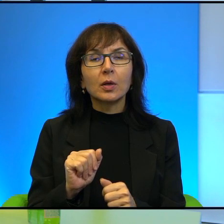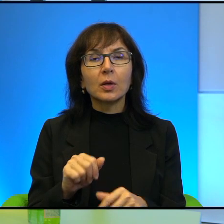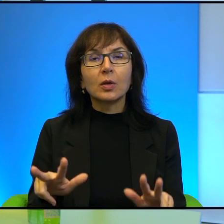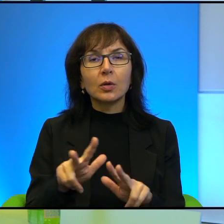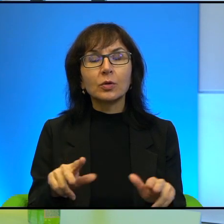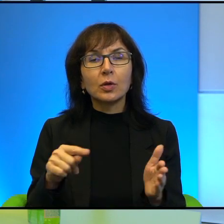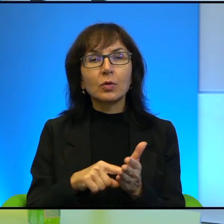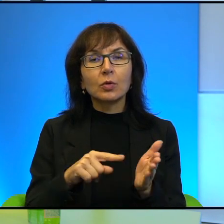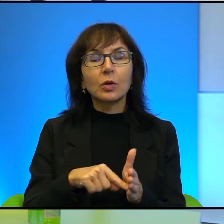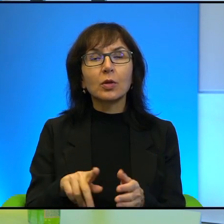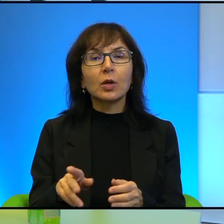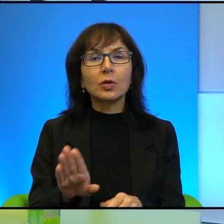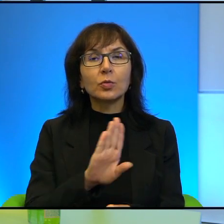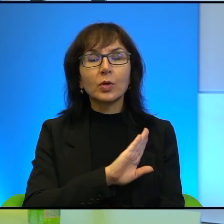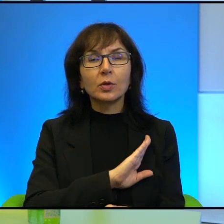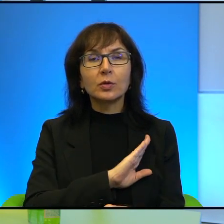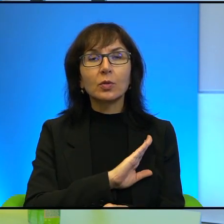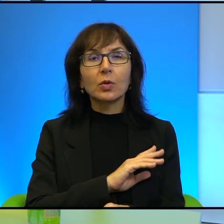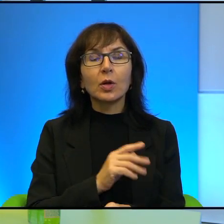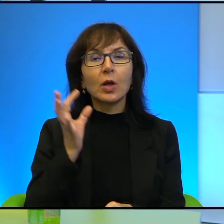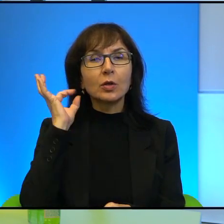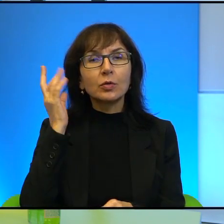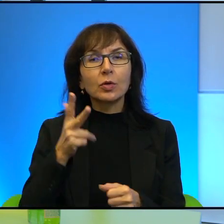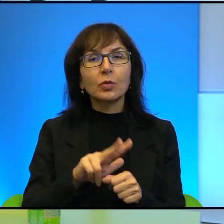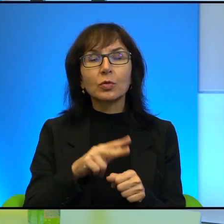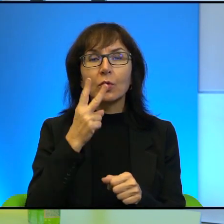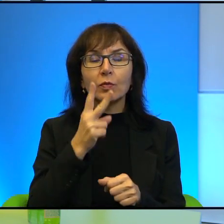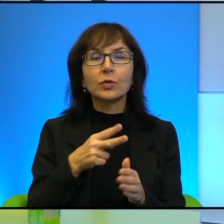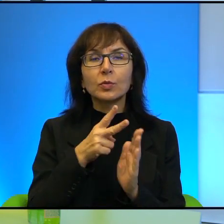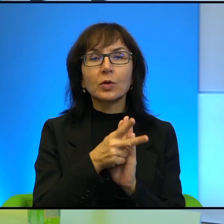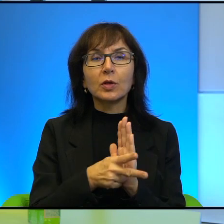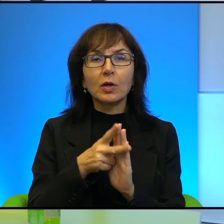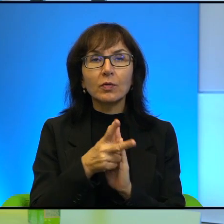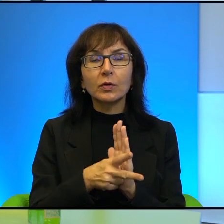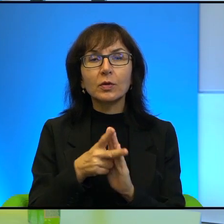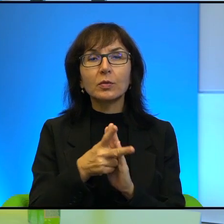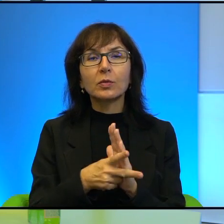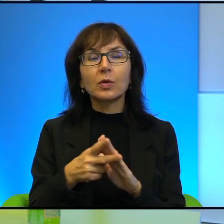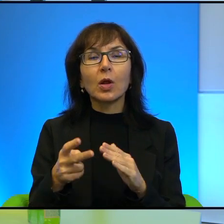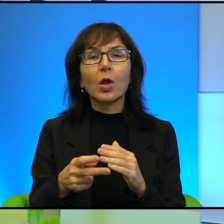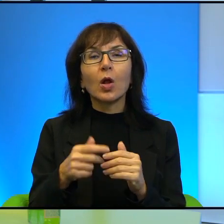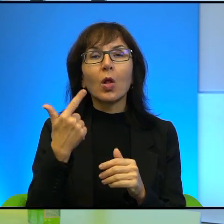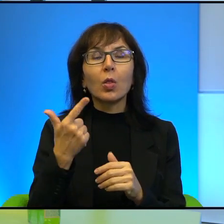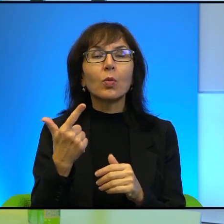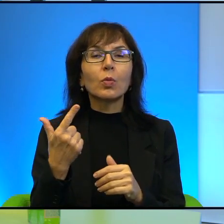śmiercią. Dziewczynka, którą widzimy na filmie amatorskim, jak po prostu w towarzystwie dwóch koleżanek takich mniej więcej,